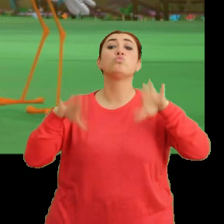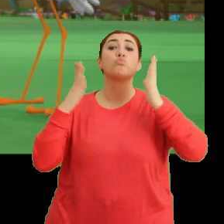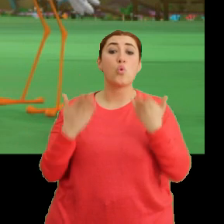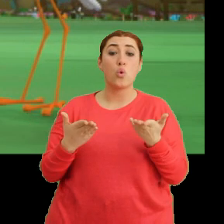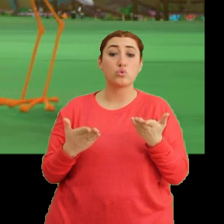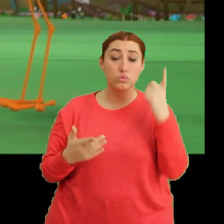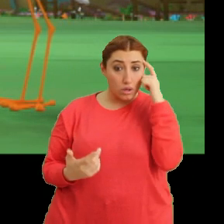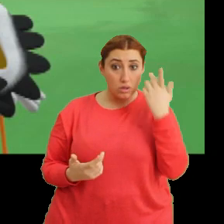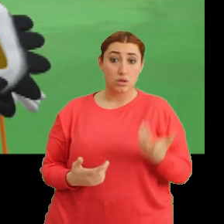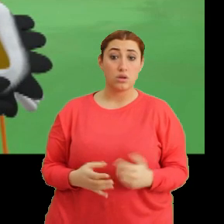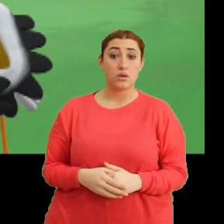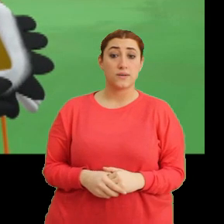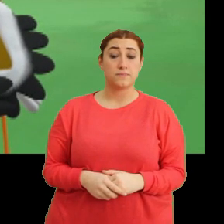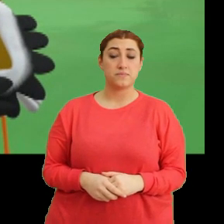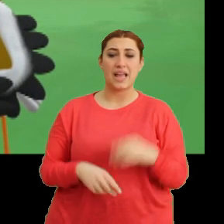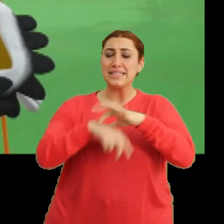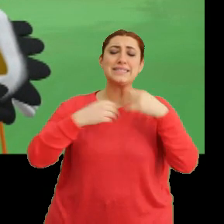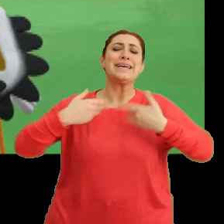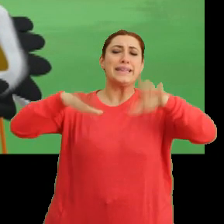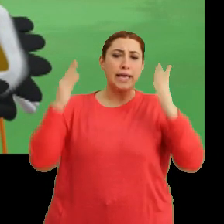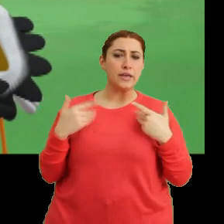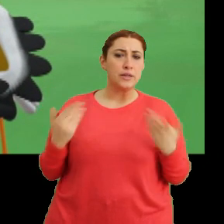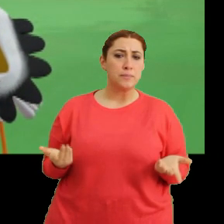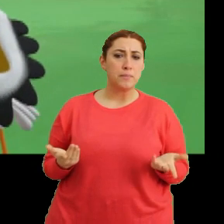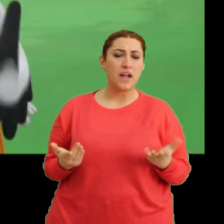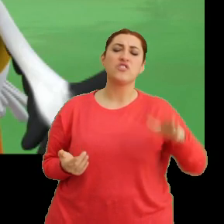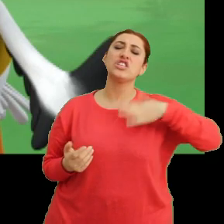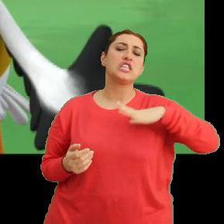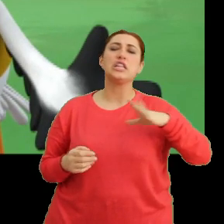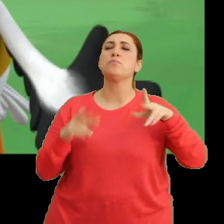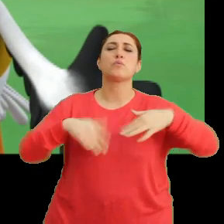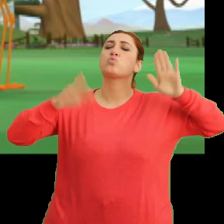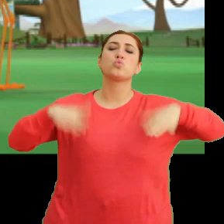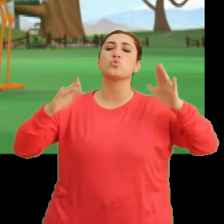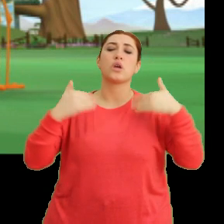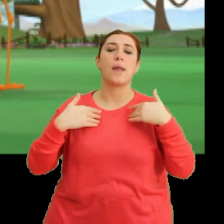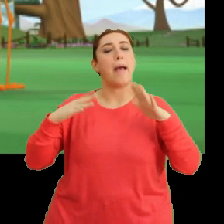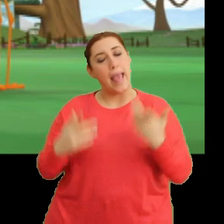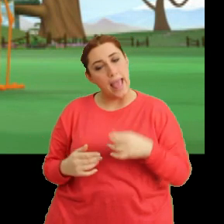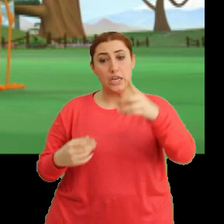Tak tak. Hasta falan değilim ben. İstediğim yere uçabilirim. Madem iyisin...